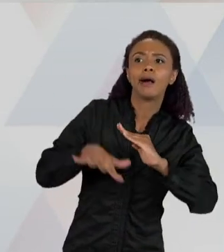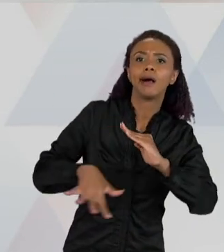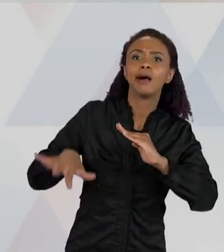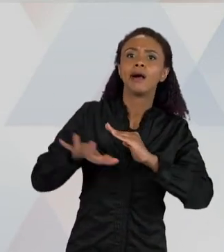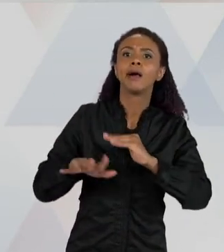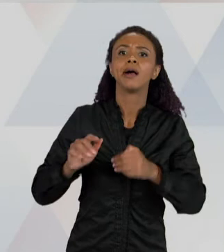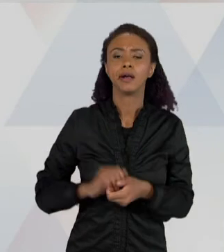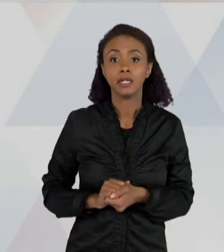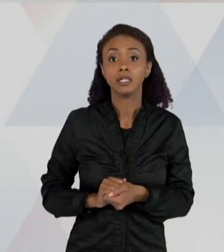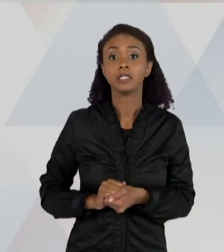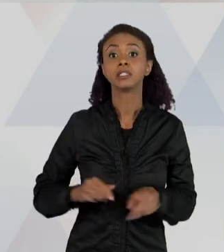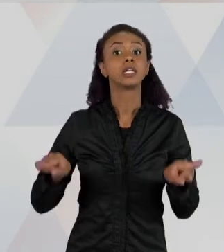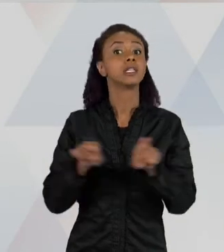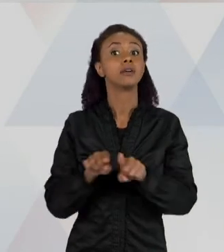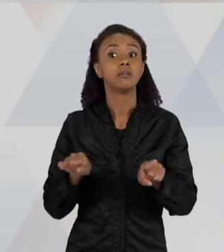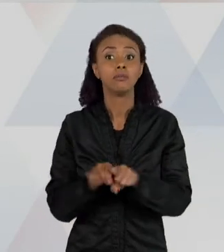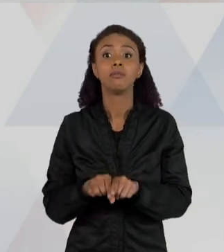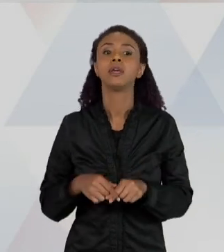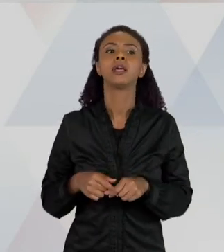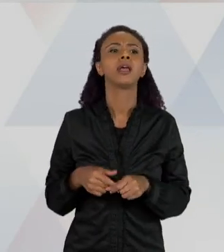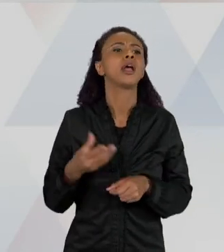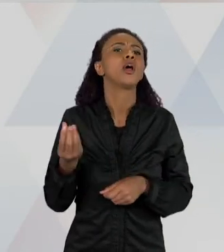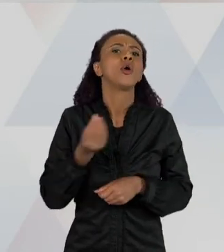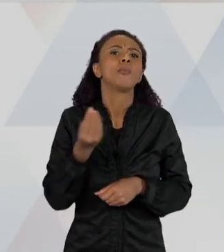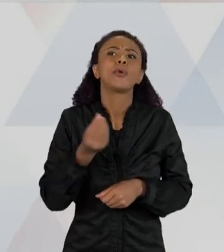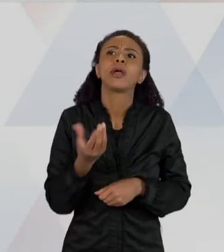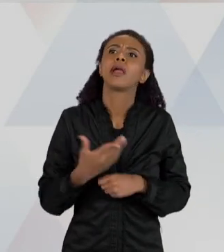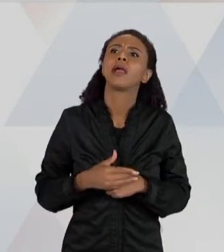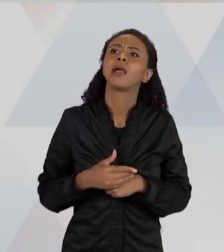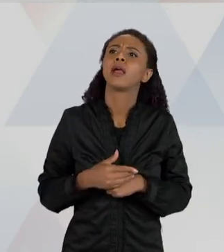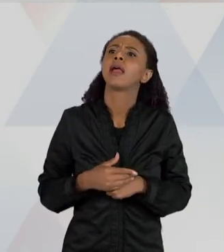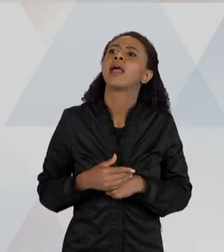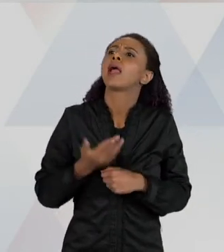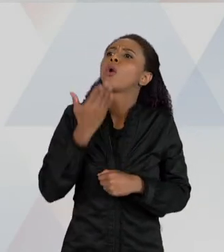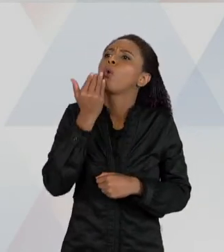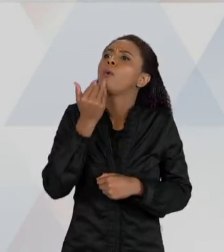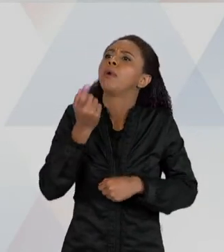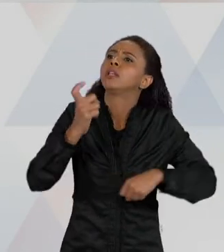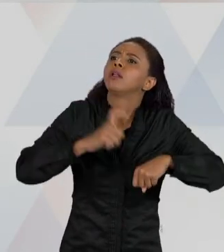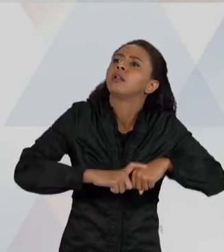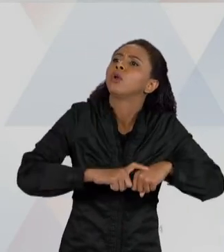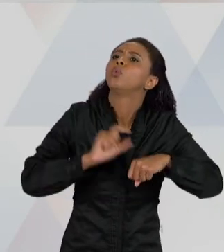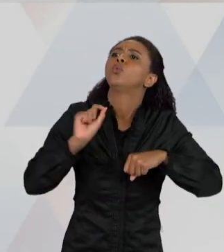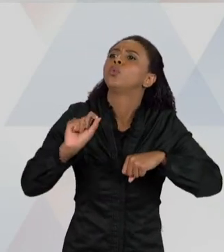COMER UM DESSES ANIMAIS, COMO O "GRILO", POR EXEMPLO, ENTÃO É ... "BARATA". ENTÃO